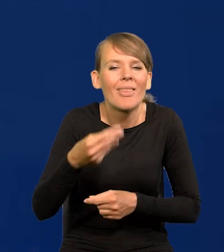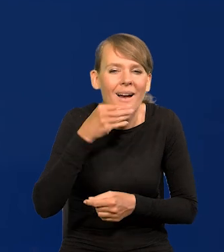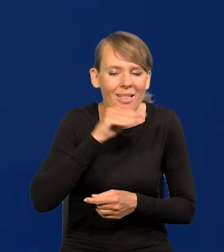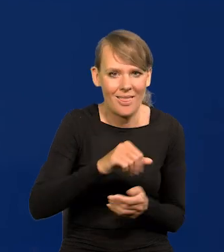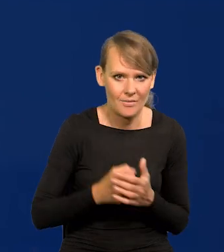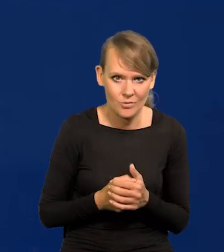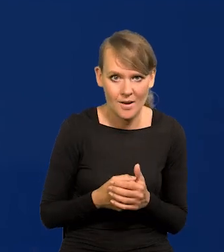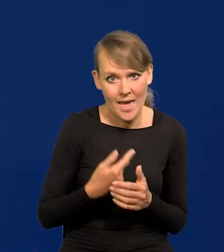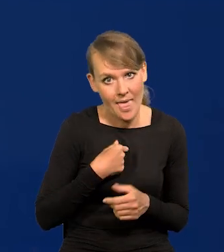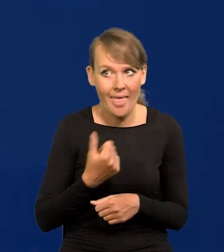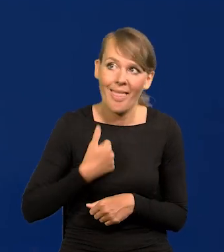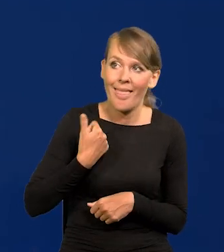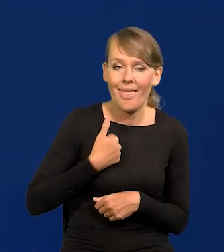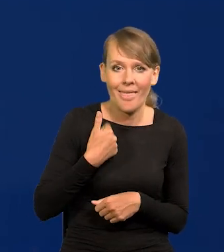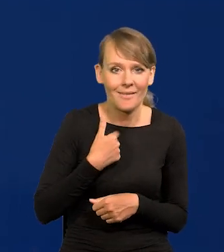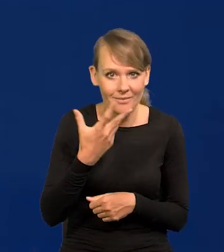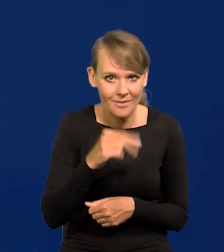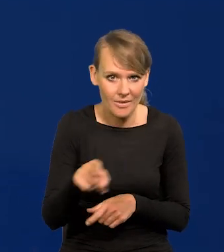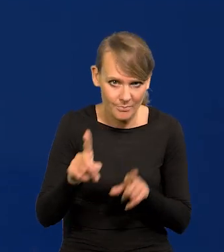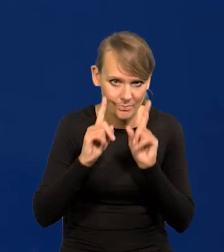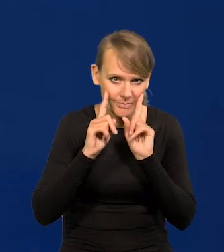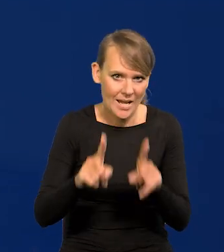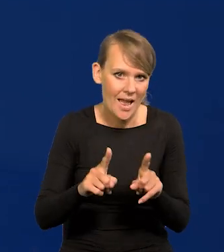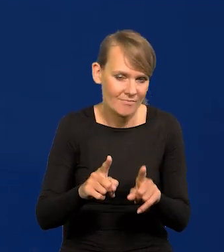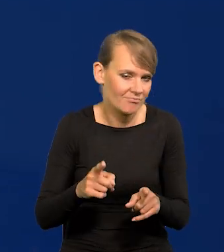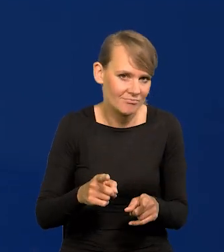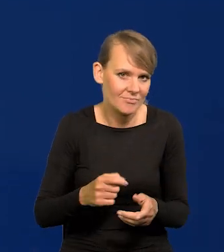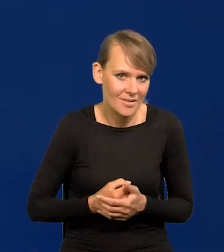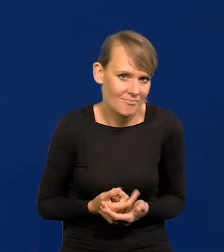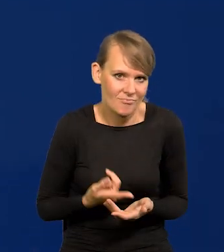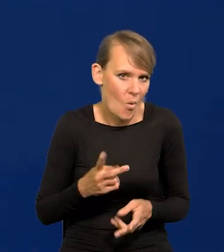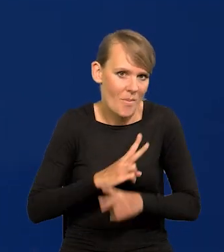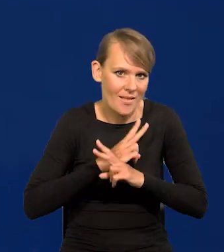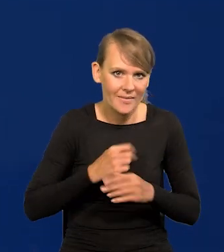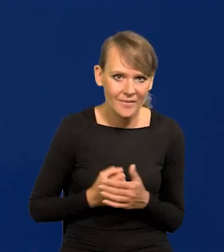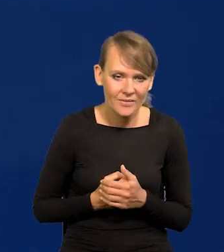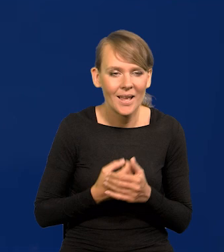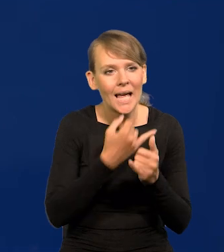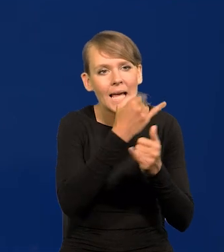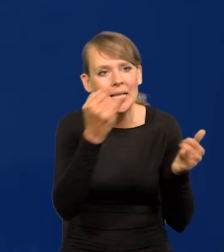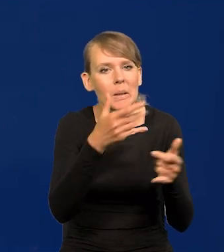To nie żadne samo samochwalstwo, taki jest obiektywny stan rzeczy. Niektóre projekcje, które są szeroko przedstawione,